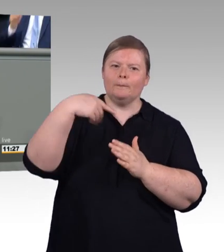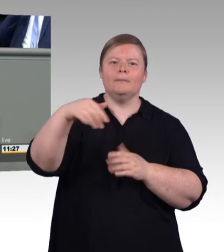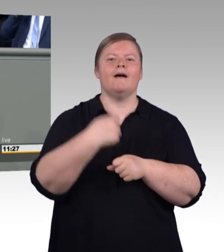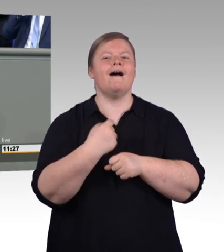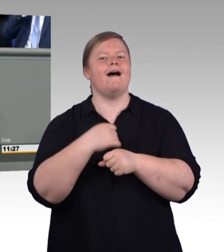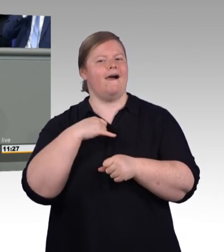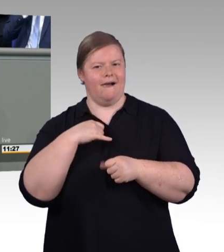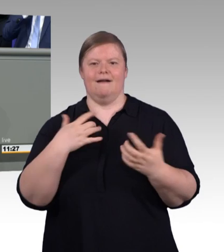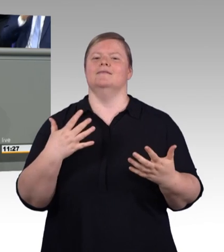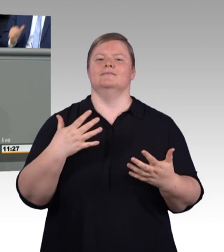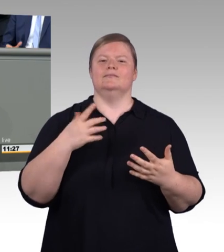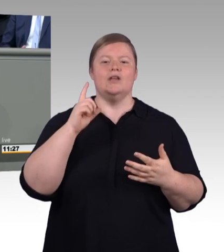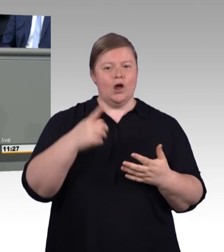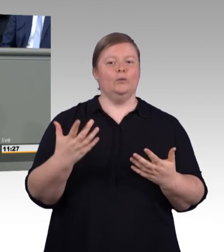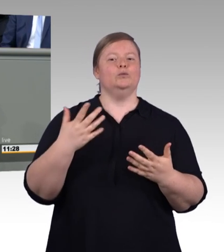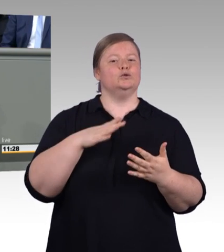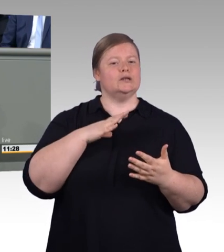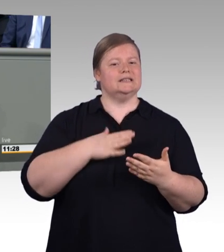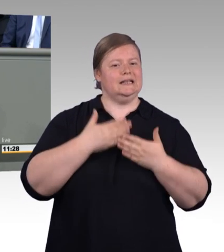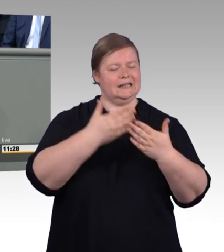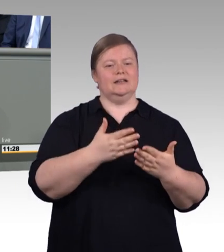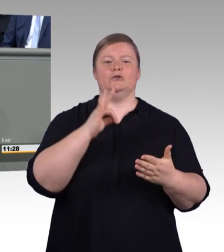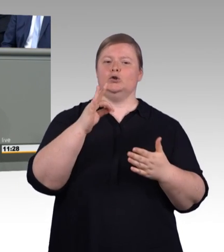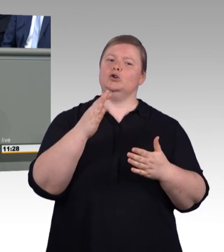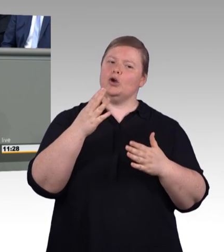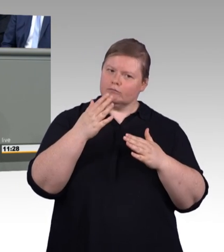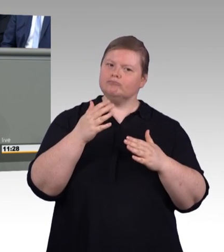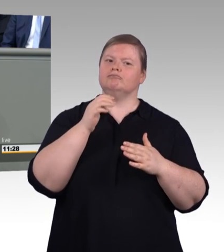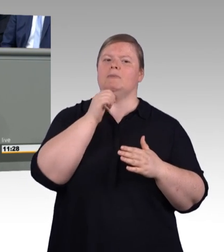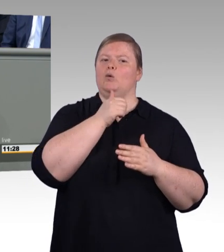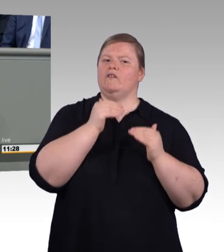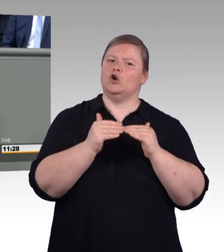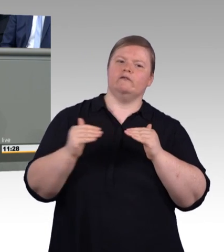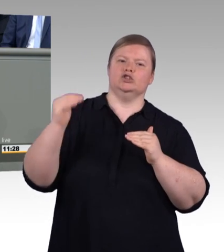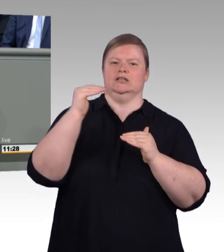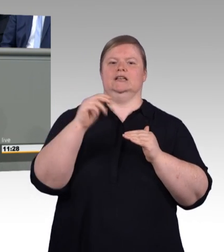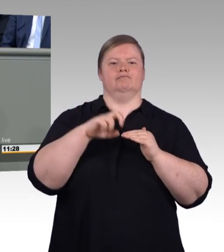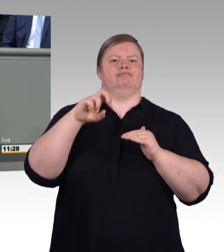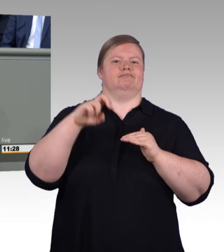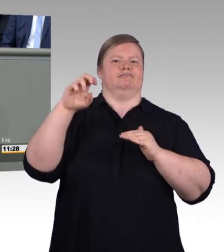die akademische Bildung im Fokus, das hat uns einen historischen Höchststand an Studierenden beschert.